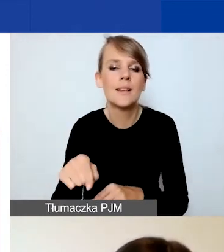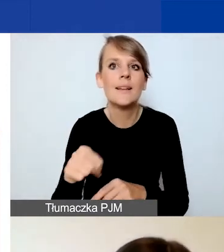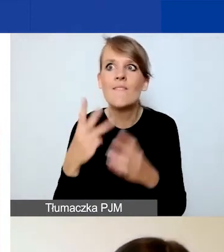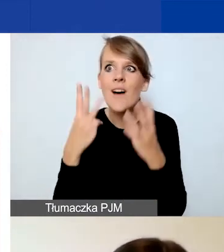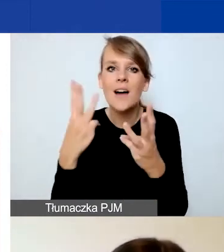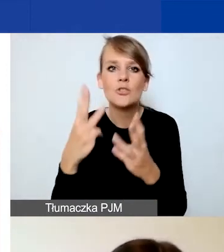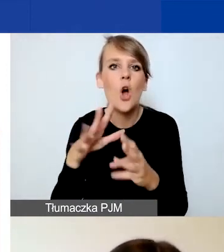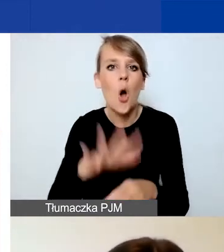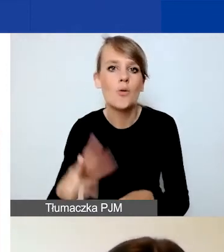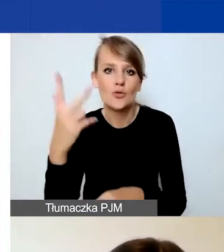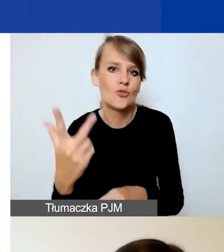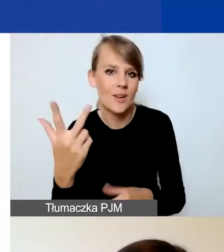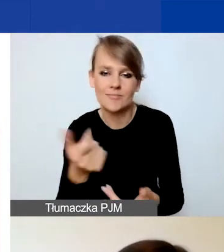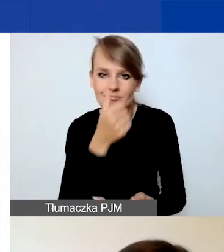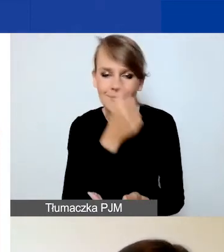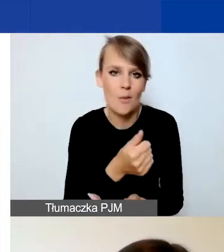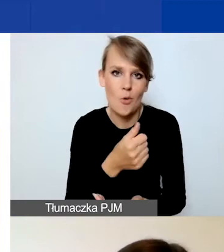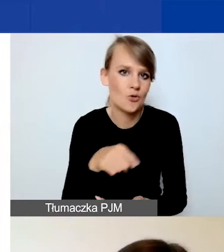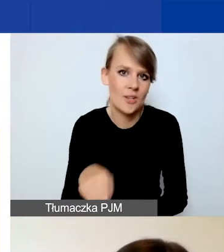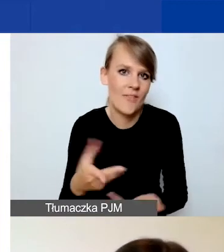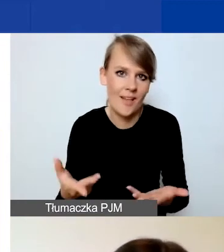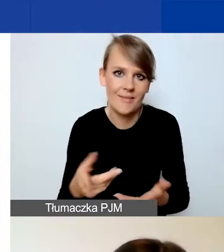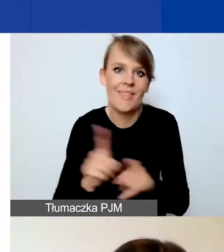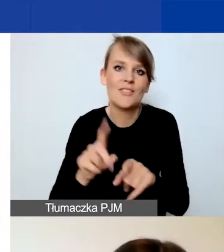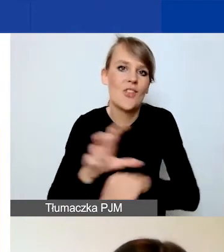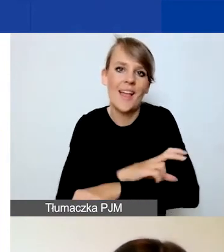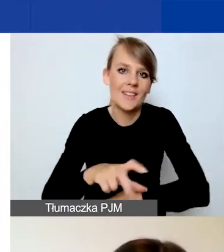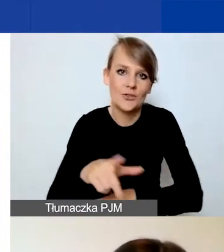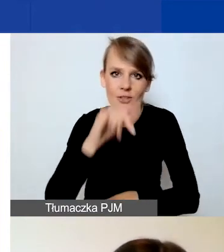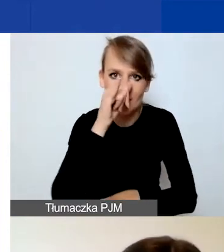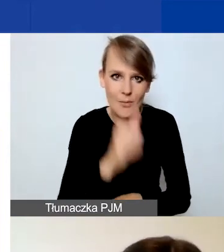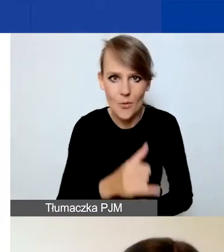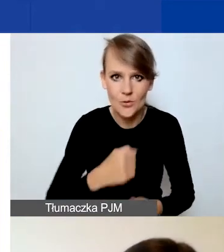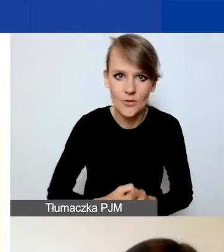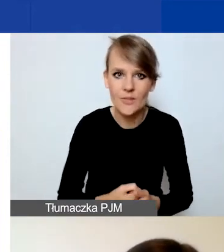Nie jest to również możliwe technicznie, więc tutaj nie popełnijcie państwo przypadkiem tego błędu.